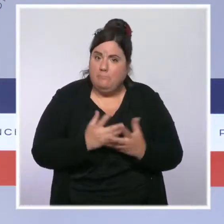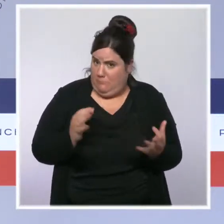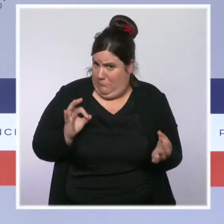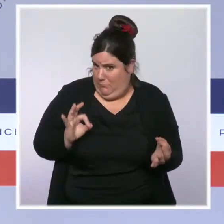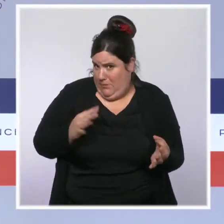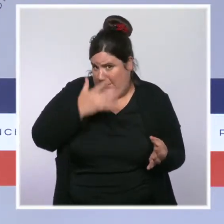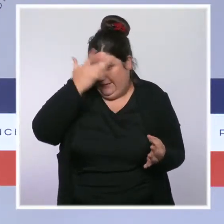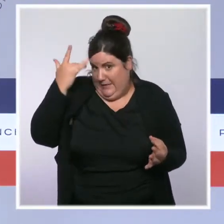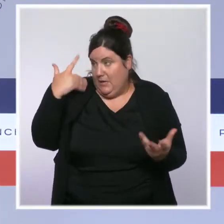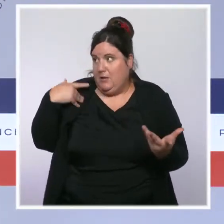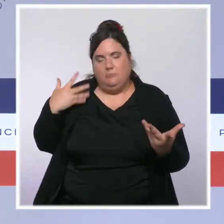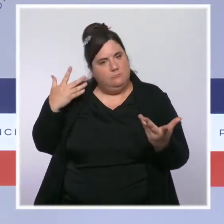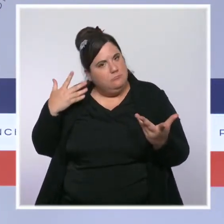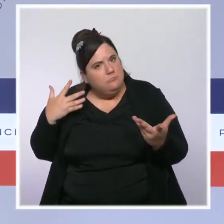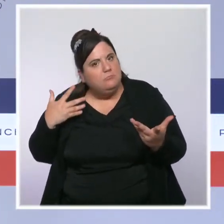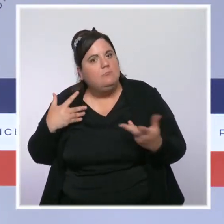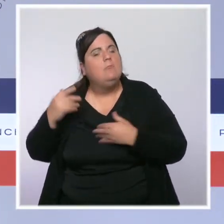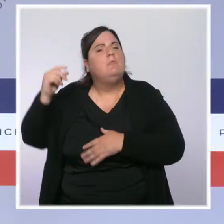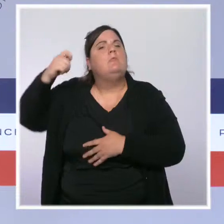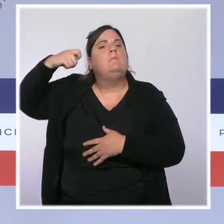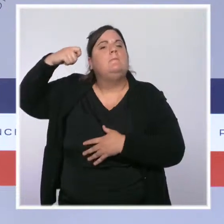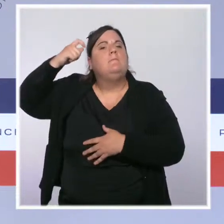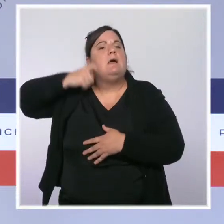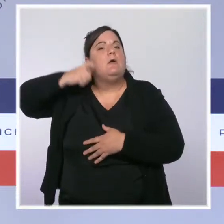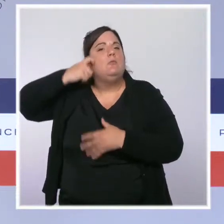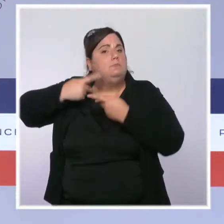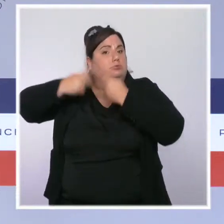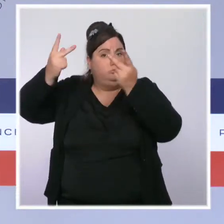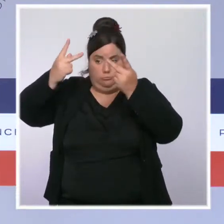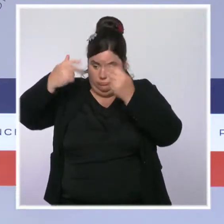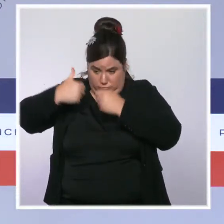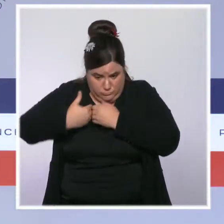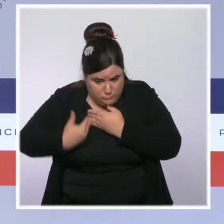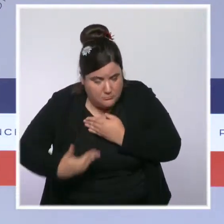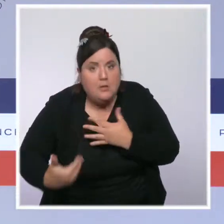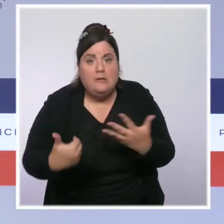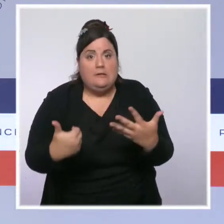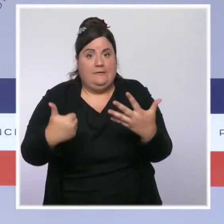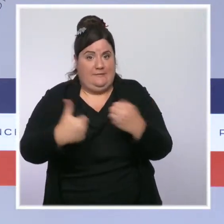Dans les six semaines qui ont suivi l'intervention du président de la République, c'est 12 millions de Français qui sont allés se faire vacciner.